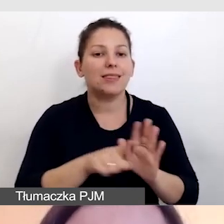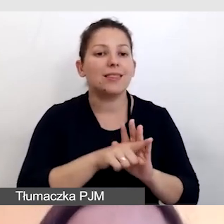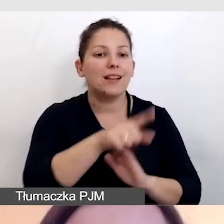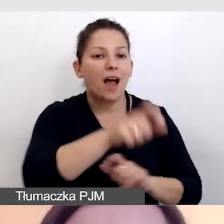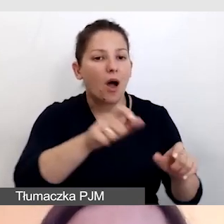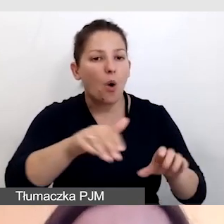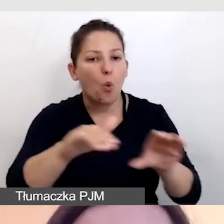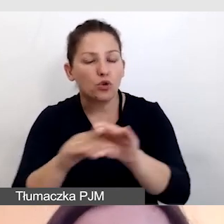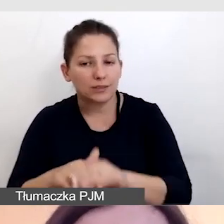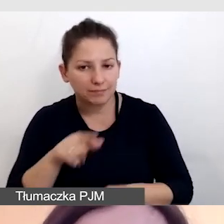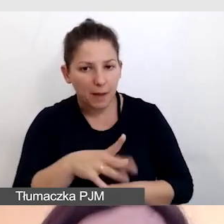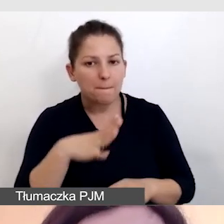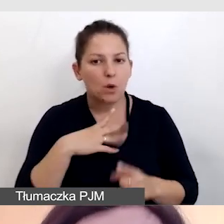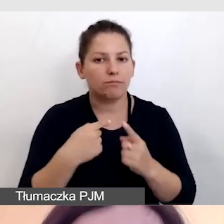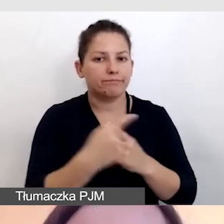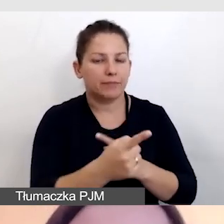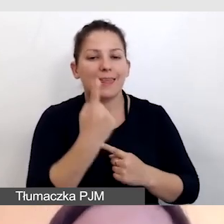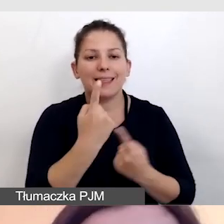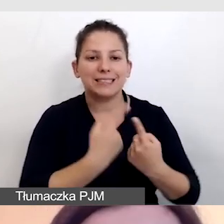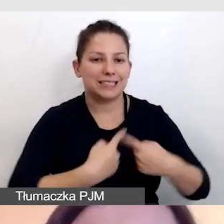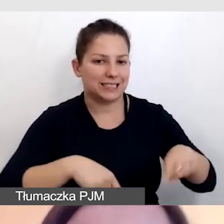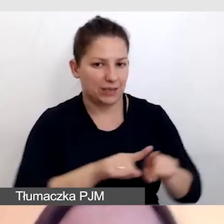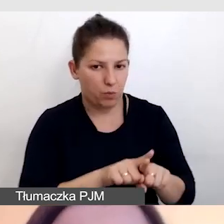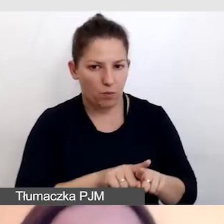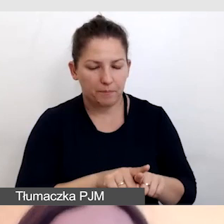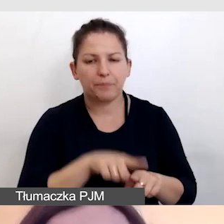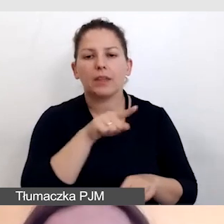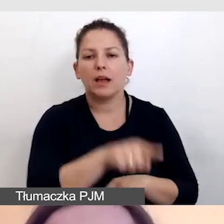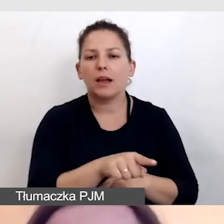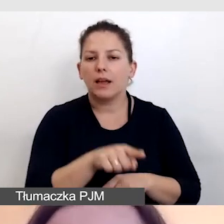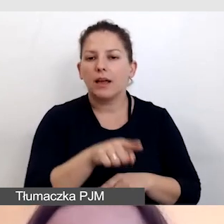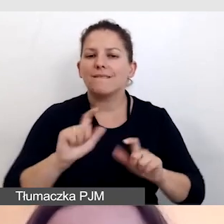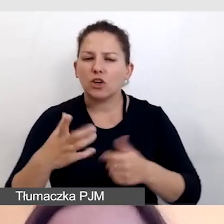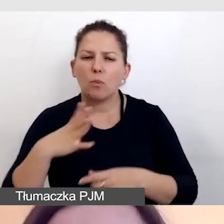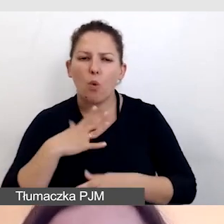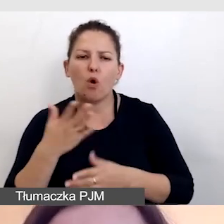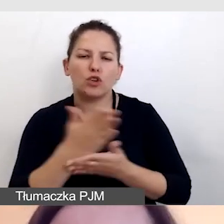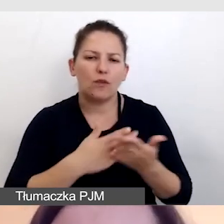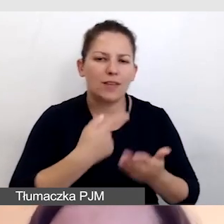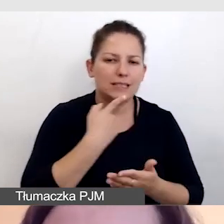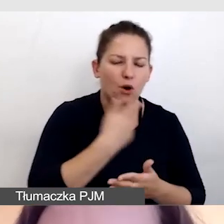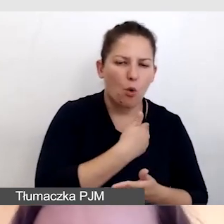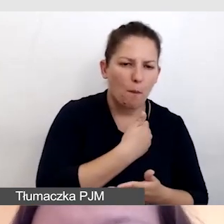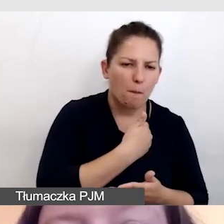oddelegowany był jeden zespół. To wydarzenie częściowo było w języku polskim, częściowo w angielskim.